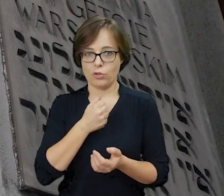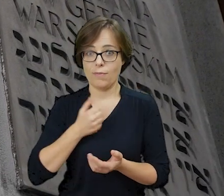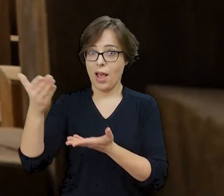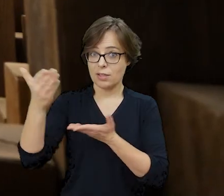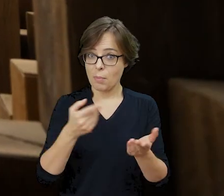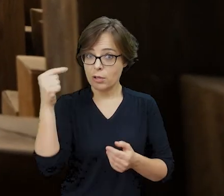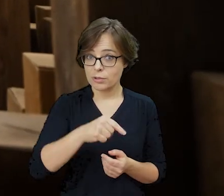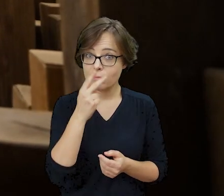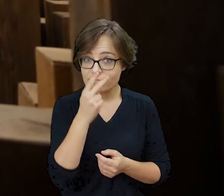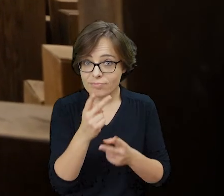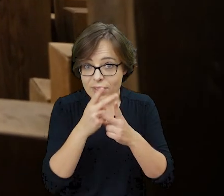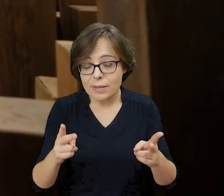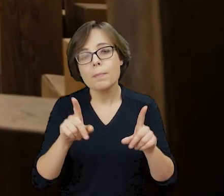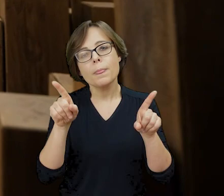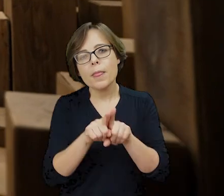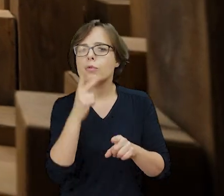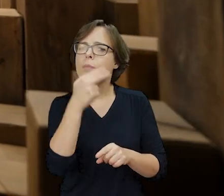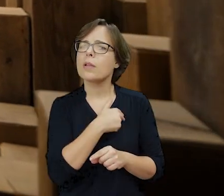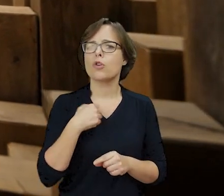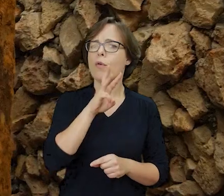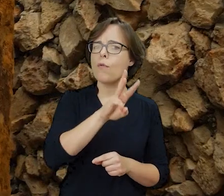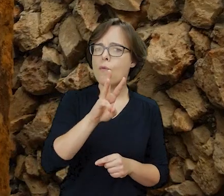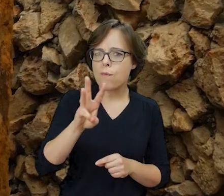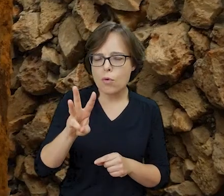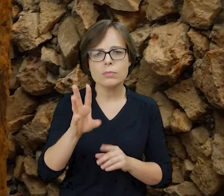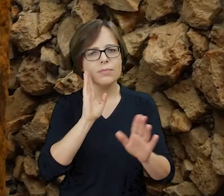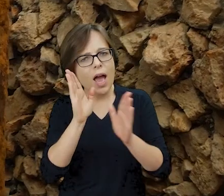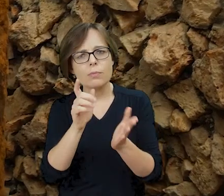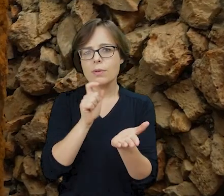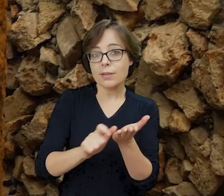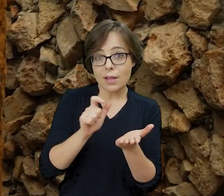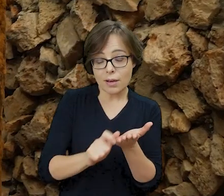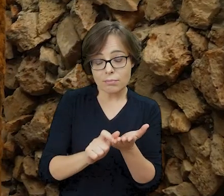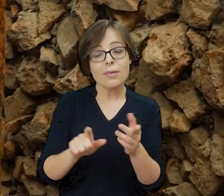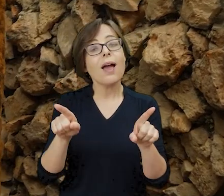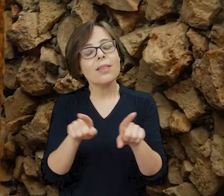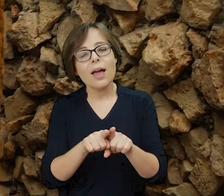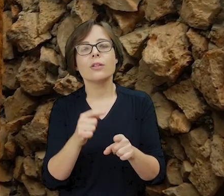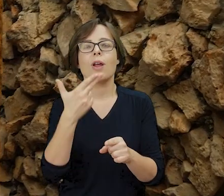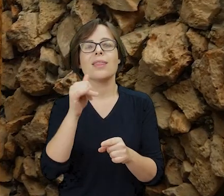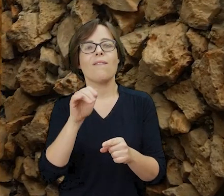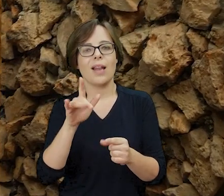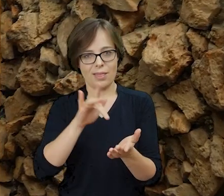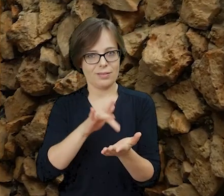Zapraszamy do wizyty, a także sprawdzenia naszej strony internetowej, mediów społecznościowych i zapisania się do newslettera.